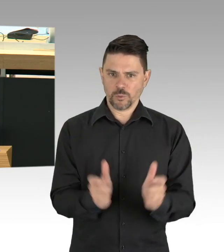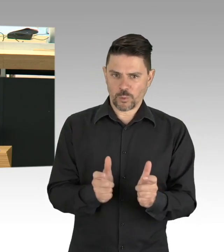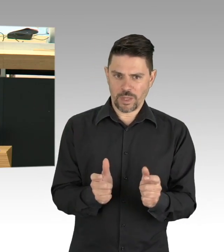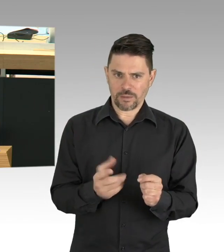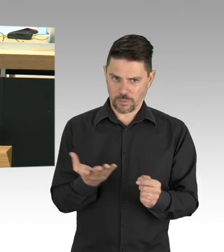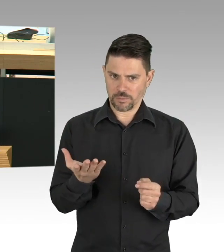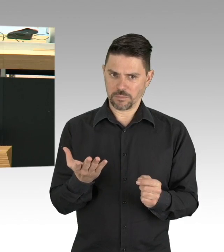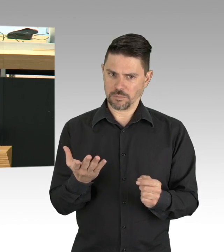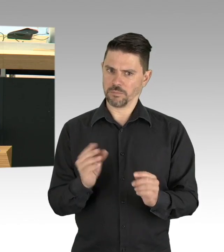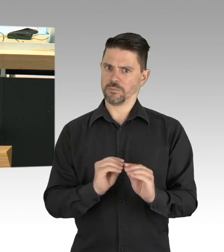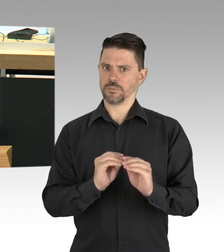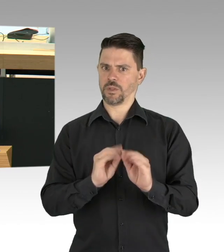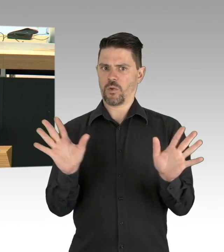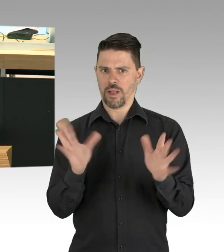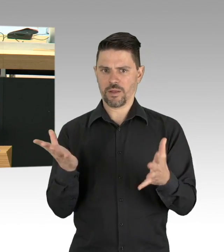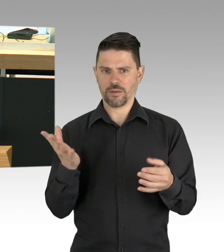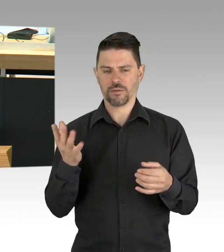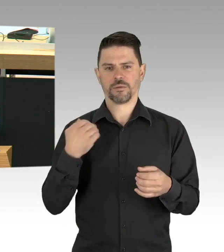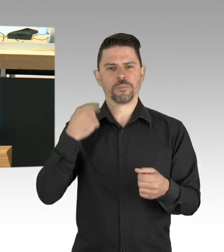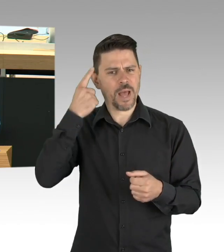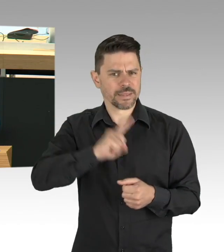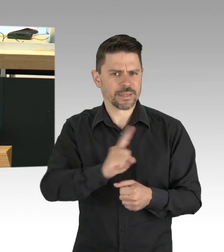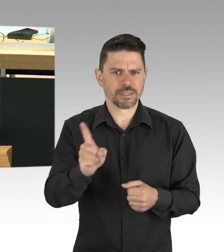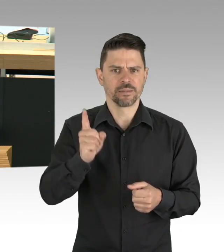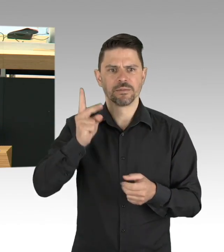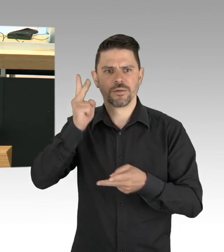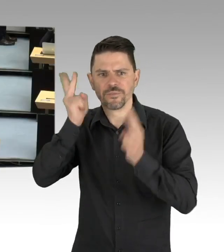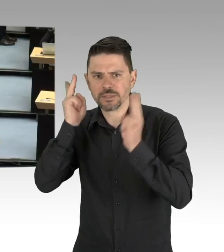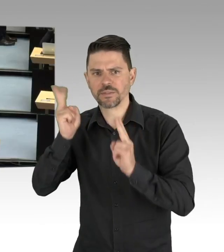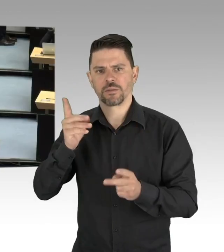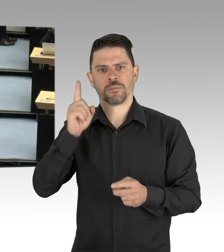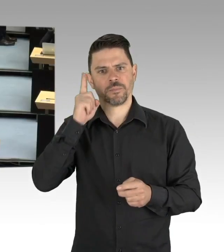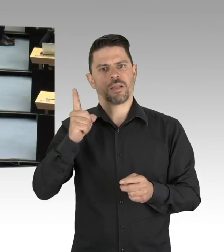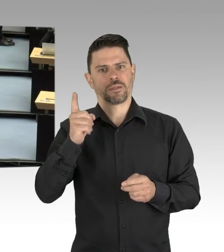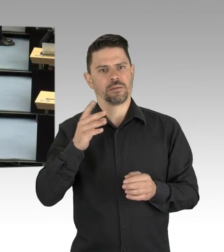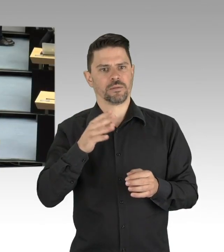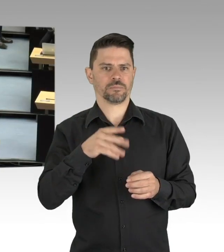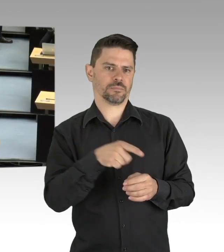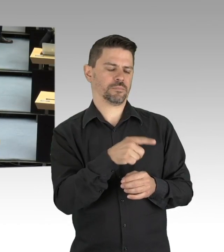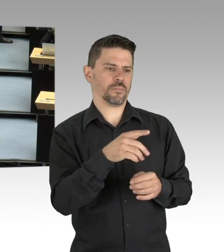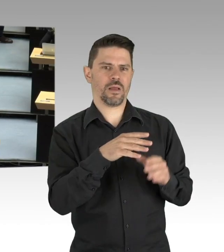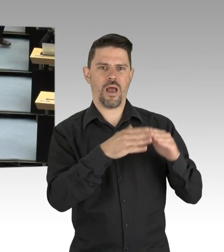Wir sind eben auch die Stadt der Singles und der Alleinlebenden, die momentan maximal eine weitere Person treffen können